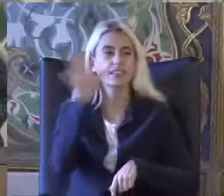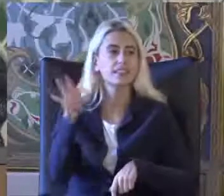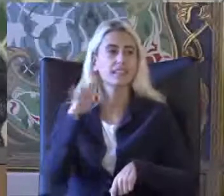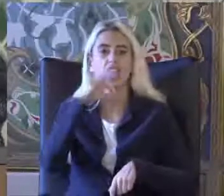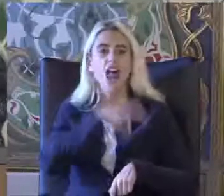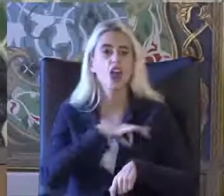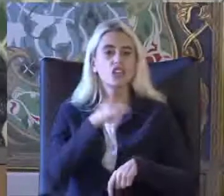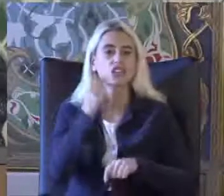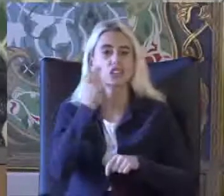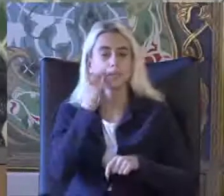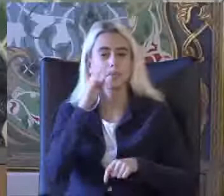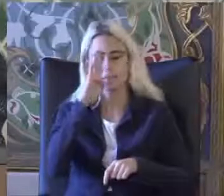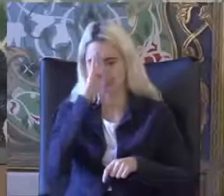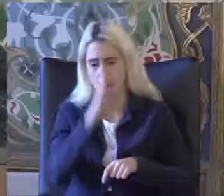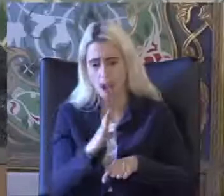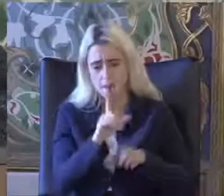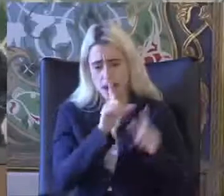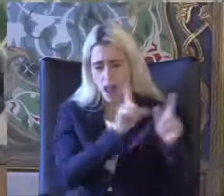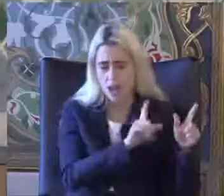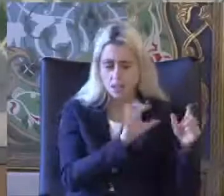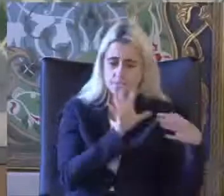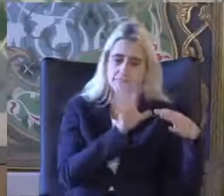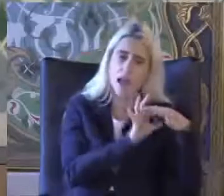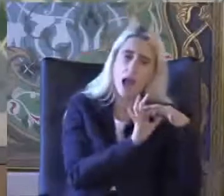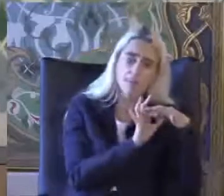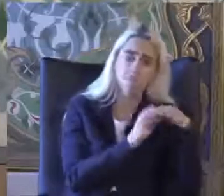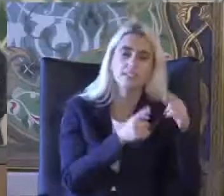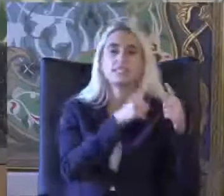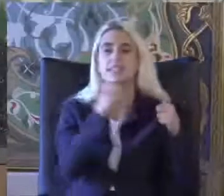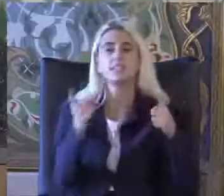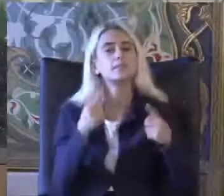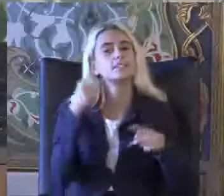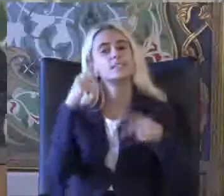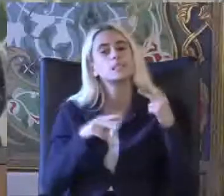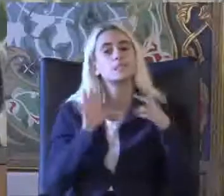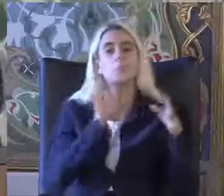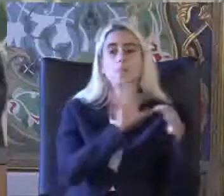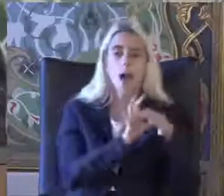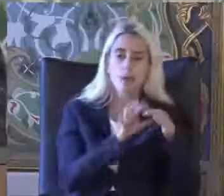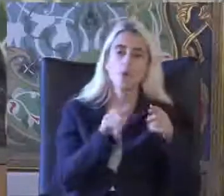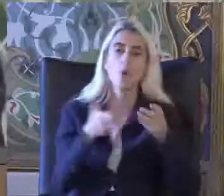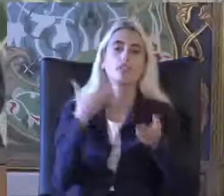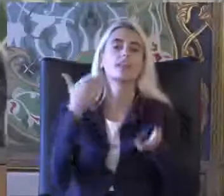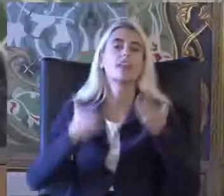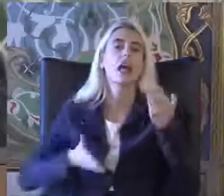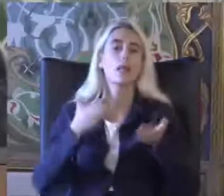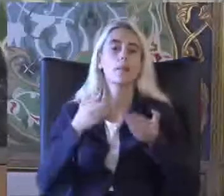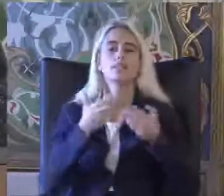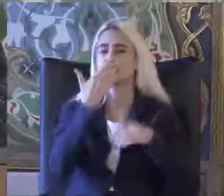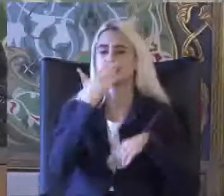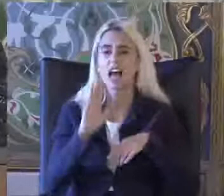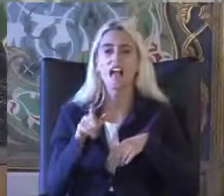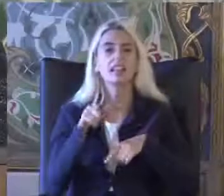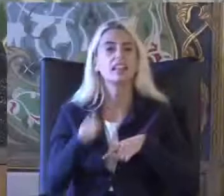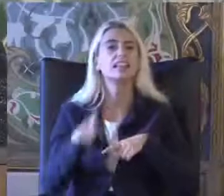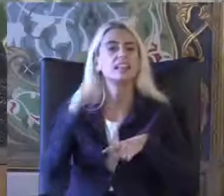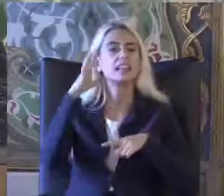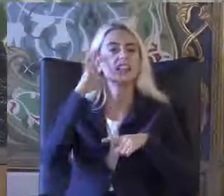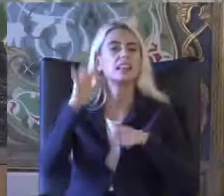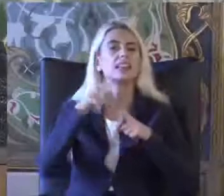Bağımlı olabilir Kısmi bağımlı olabilir bu şekilde Değerlendirilebilir Bu sadece tıbbi değerlendirme değildir